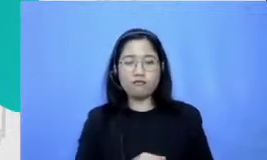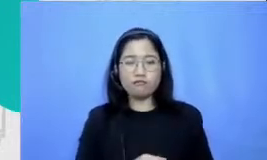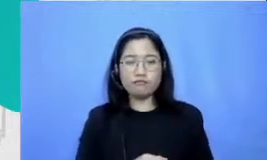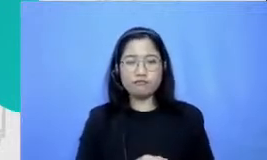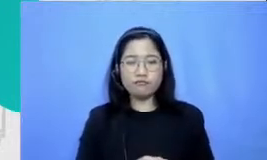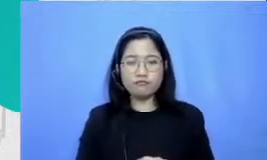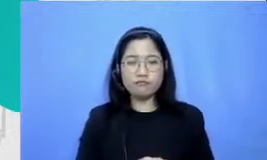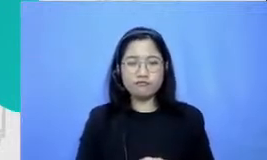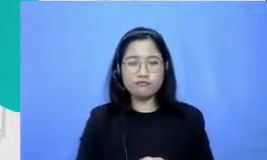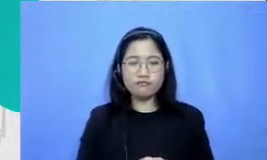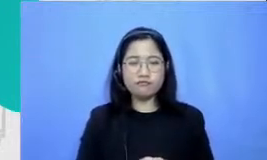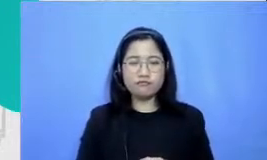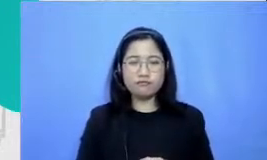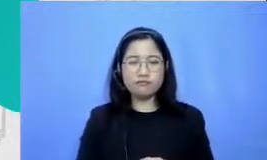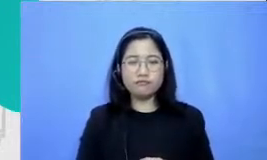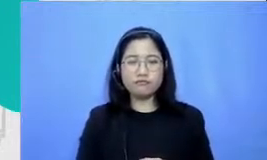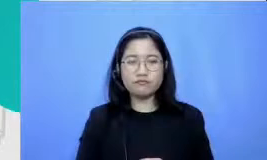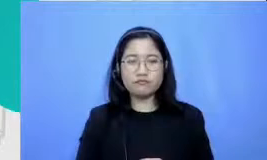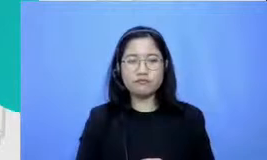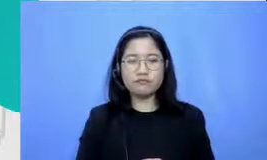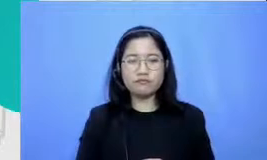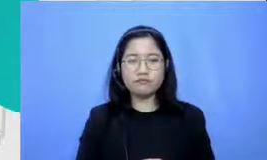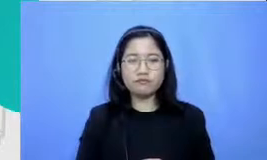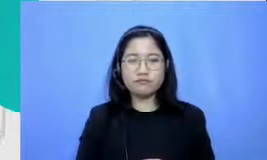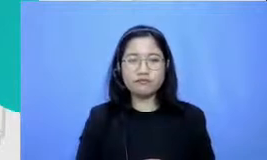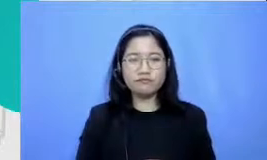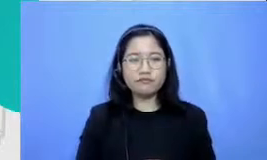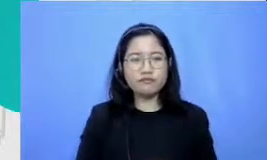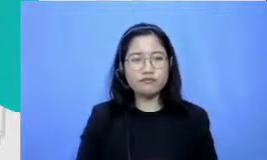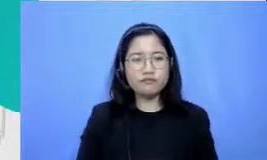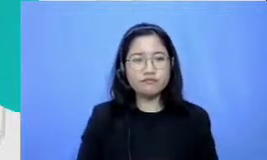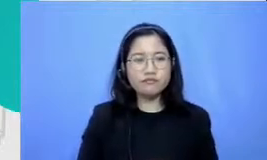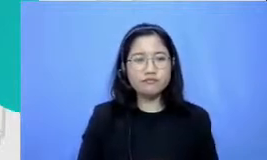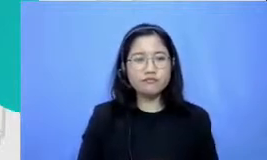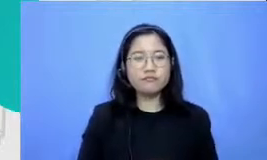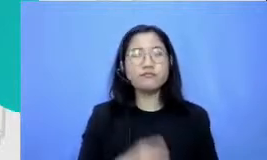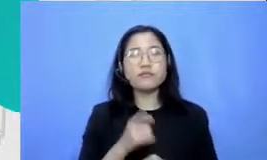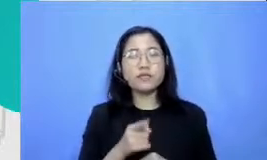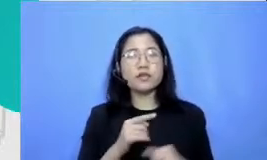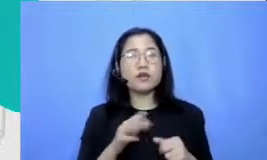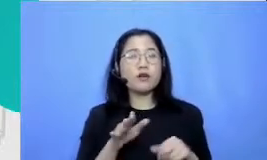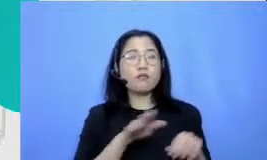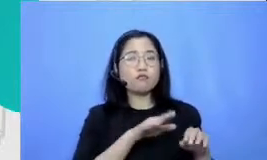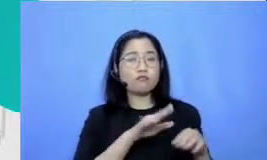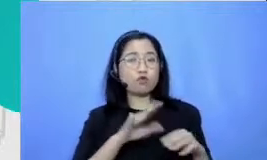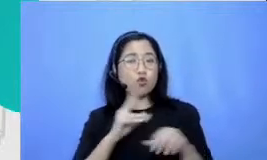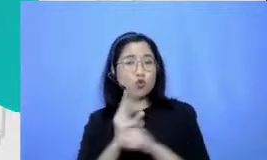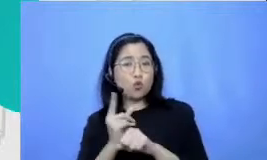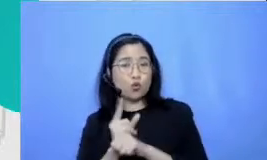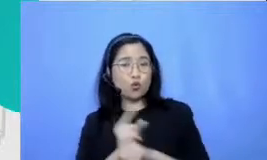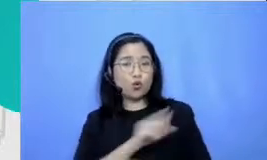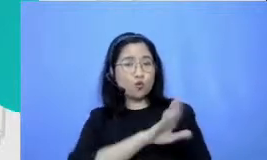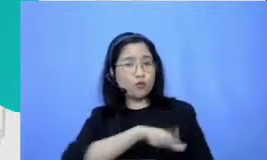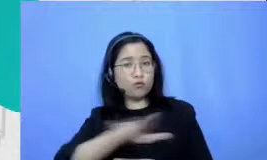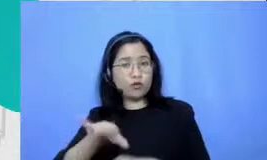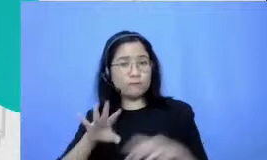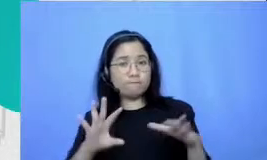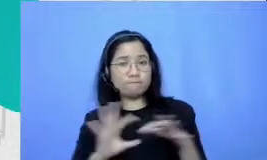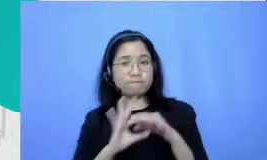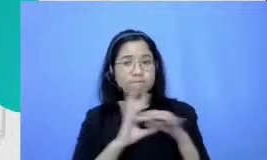Hai m Hai berkolaborasi dengan murid untuk tangguh dalam menggunakan teknologi itu